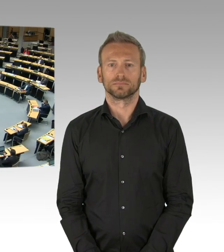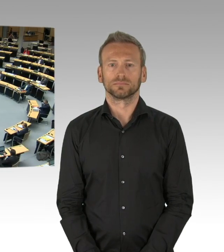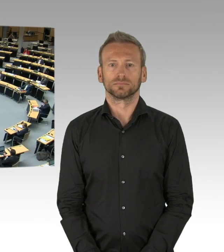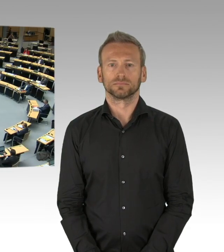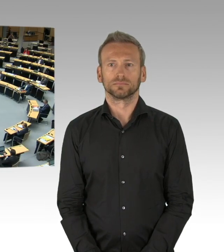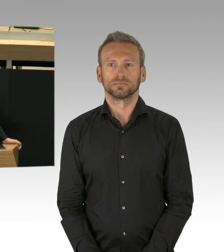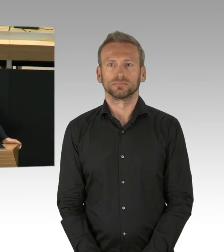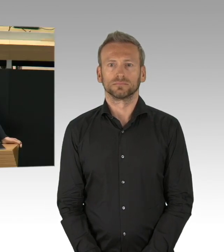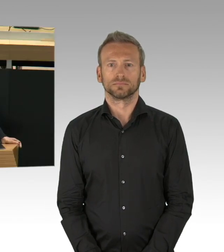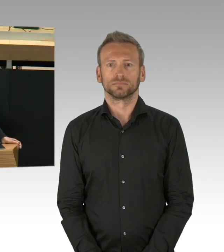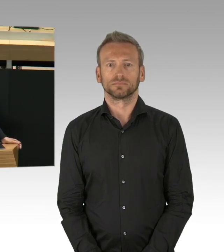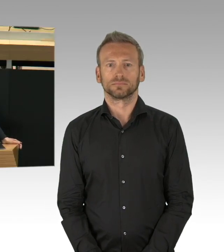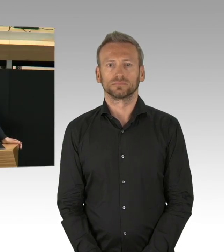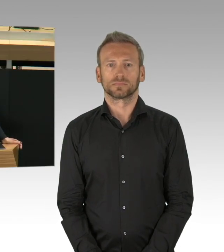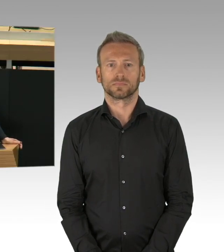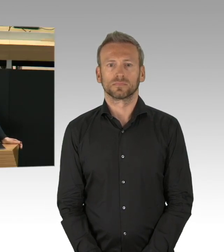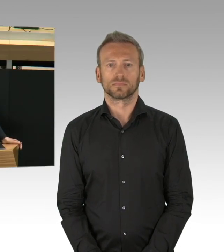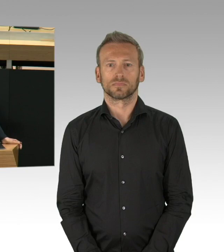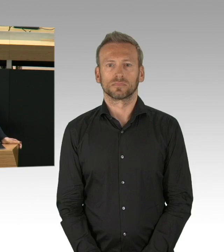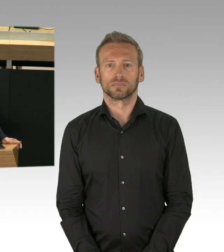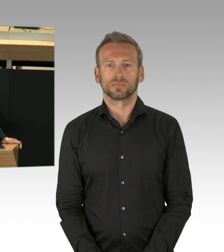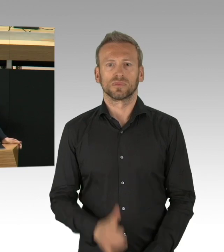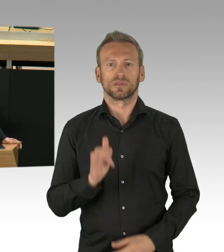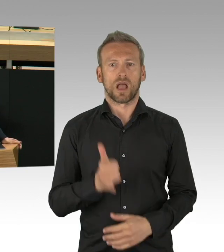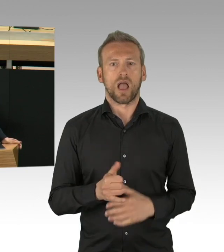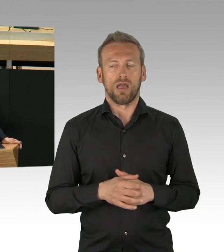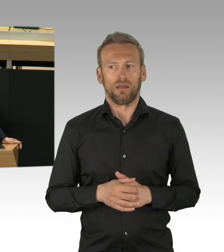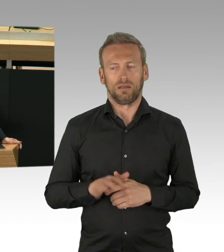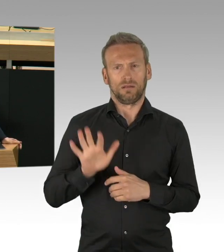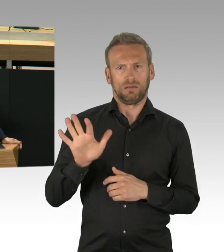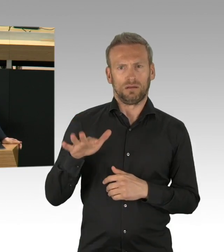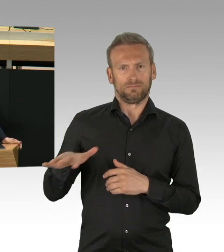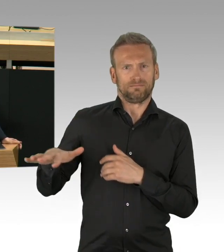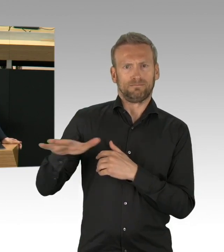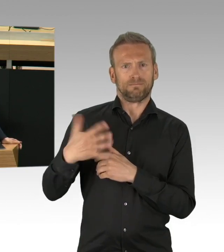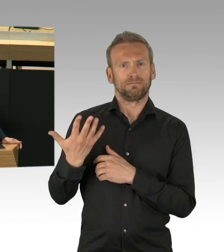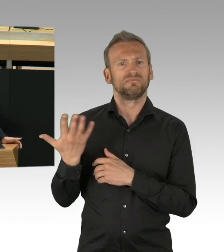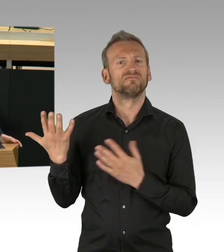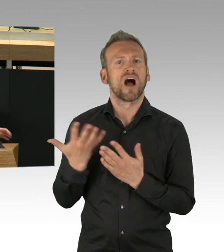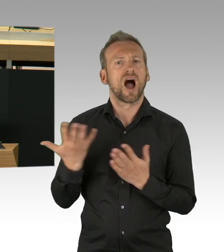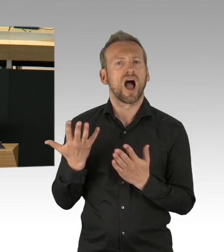Frau Präsidentin, lieben Kolleginnen und Kollegen,